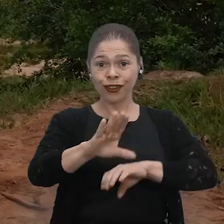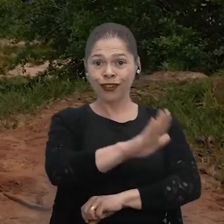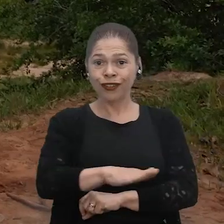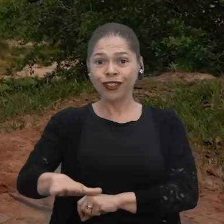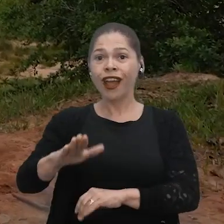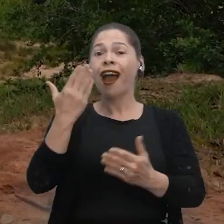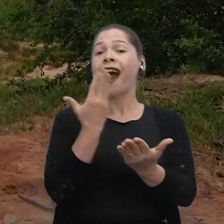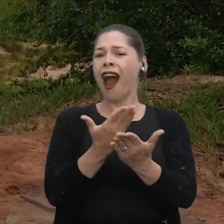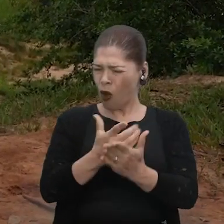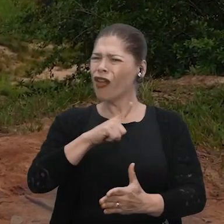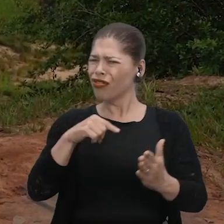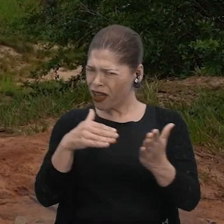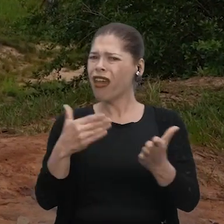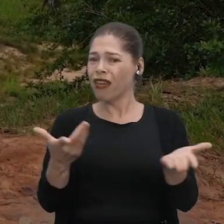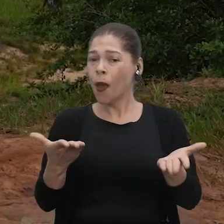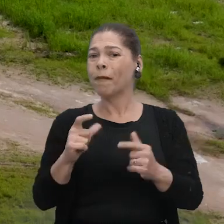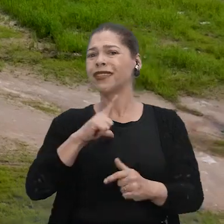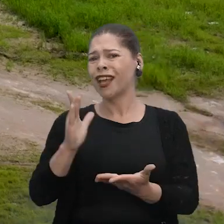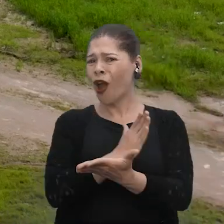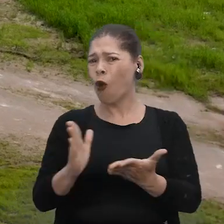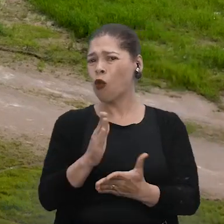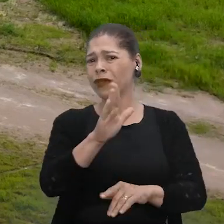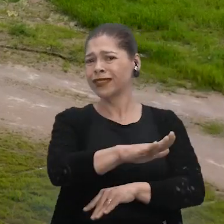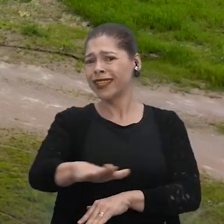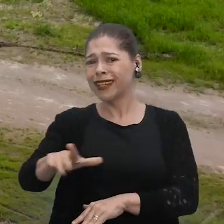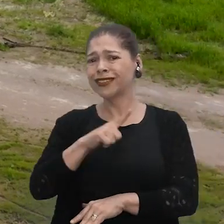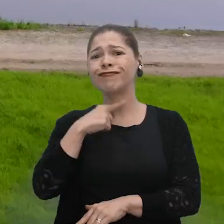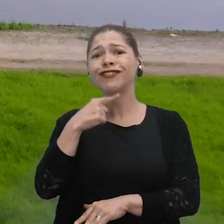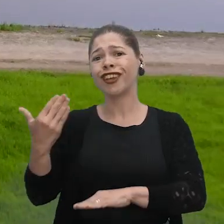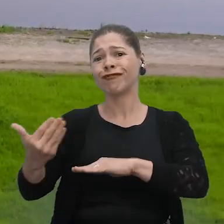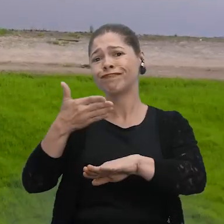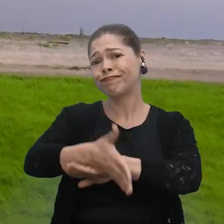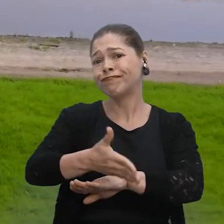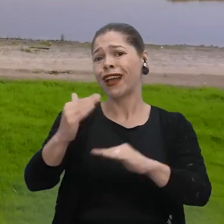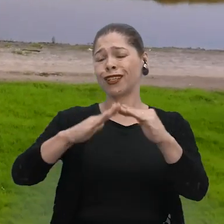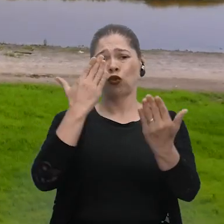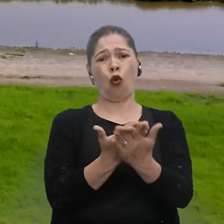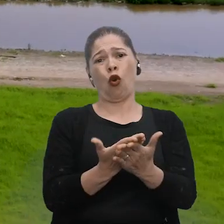A aula está funcionando até o exato momento, mas tem crianças de outros lugares que não estão conseguindo acessar a escola.